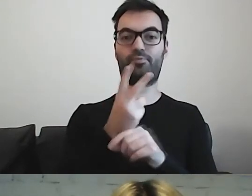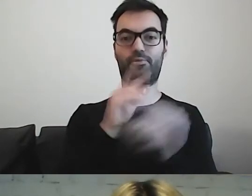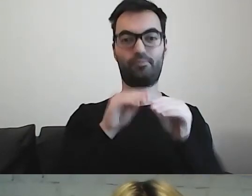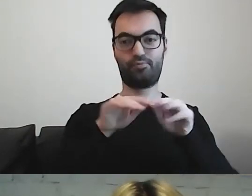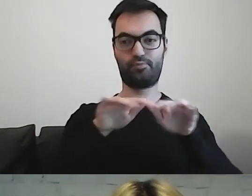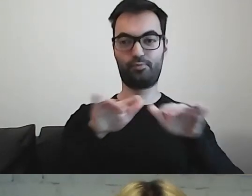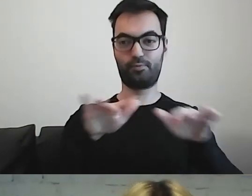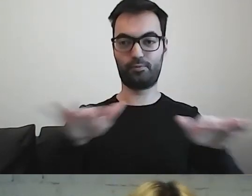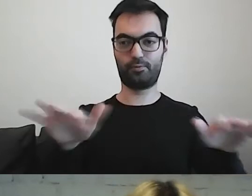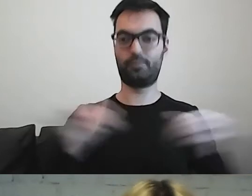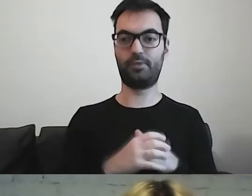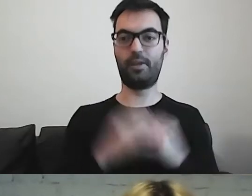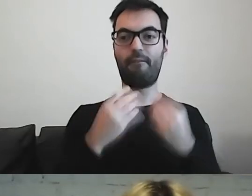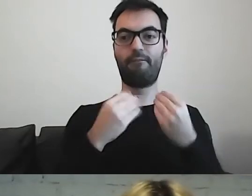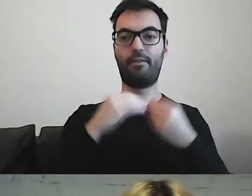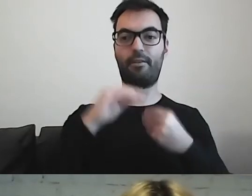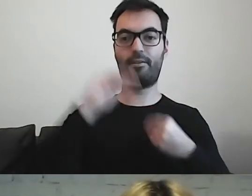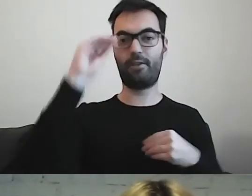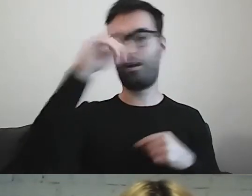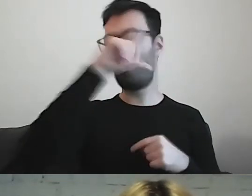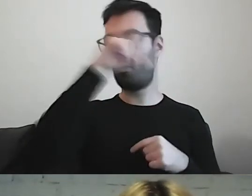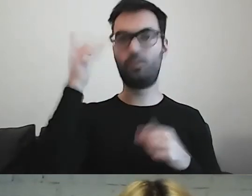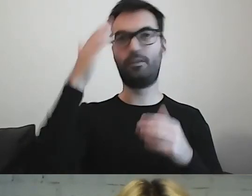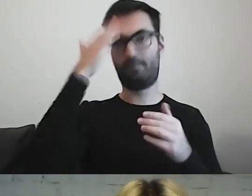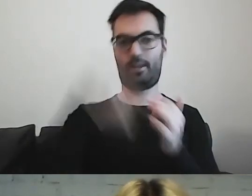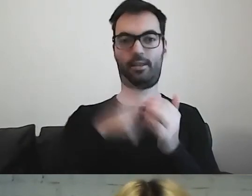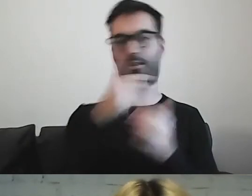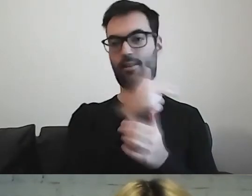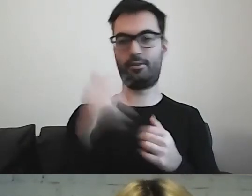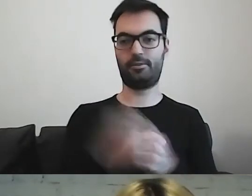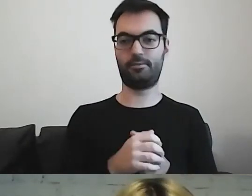Coraz więcej osób na ten temat wie. MAŁGORZATA: Wchodzi do mainstreamu.